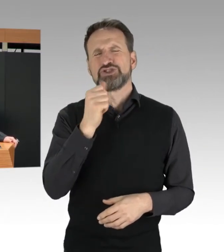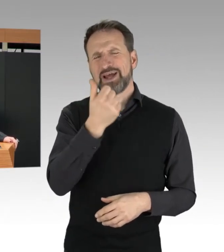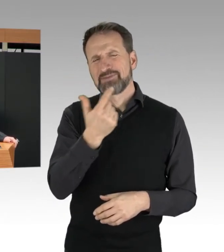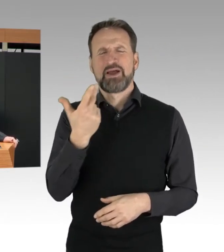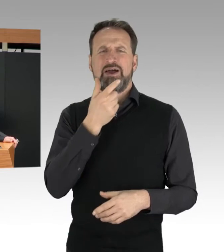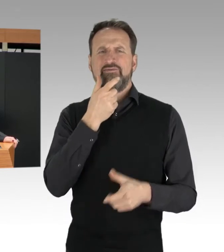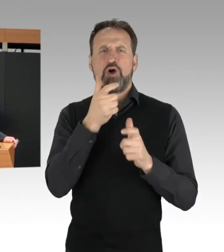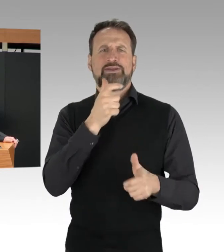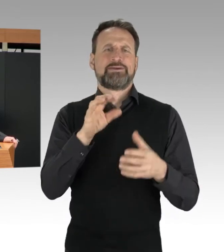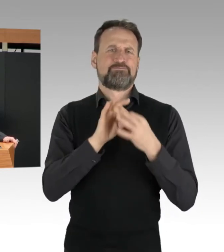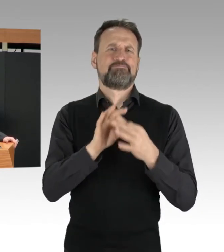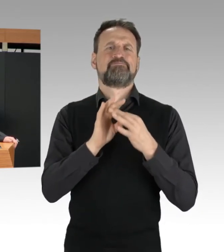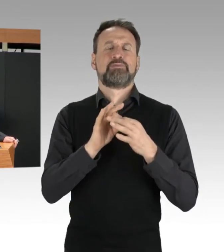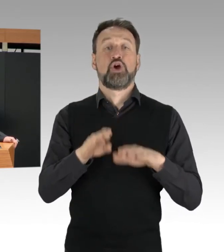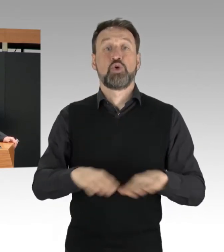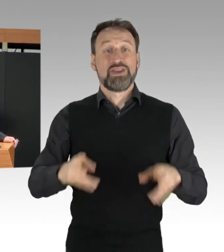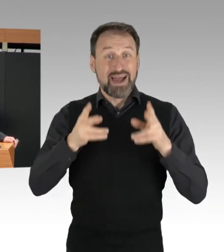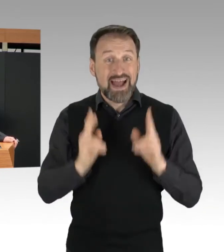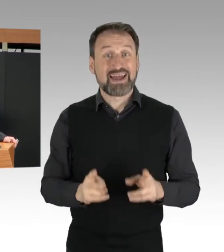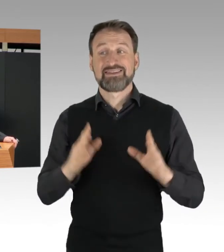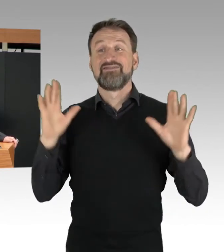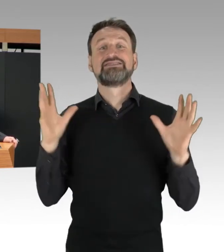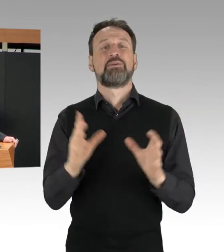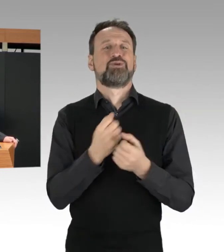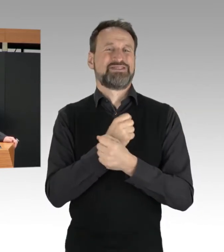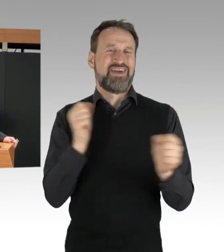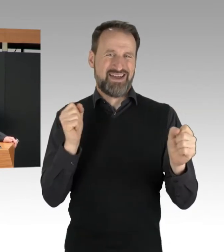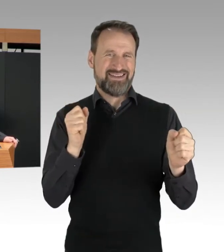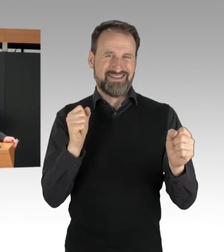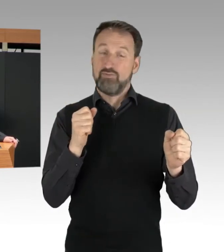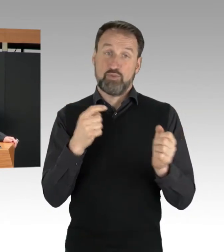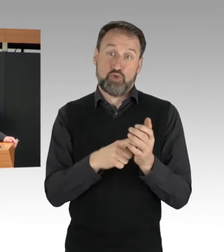das in diesem Zusammenhang, das ist heute auch wieder passiert, ja immer wieder genannt wird.